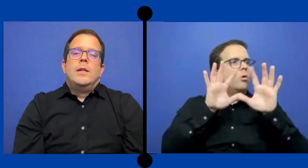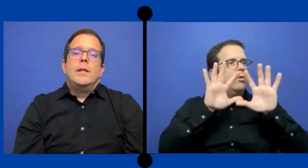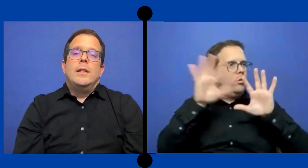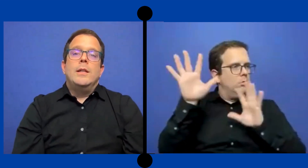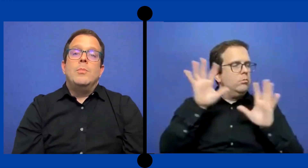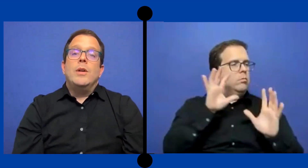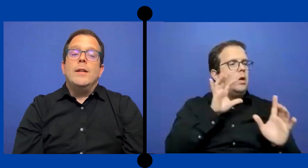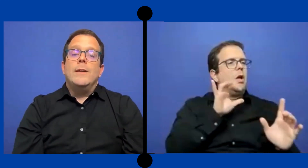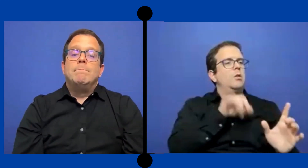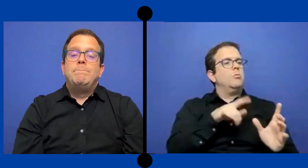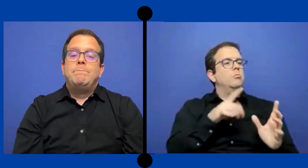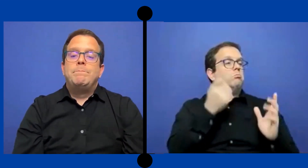Y pues